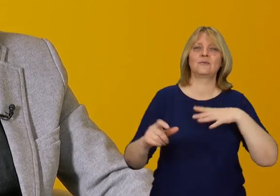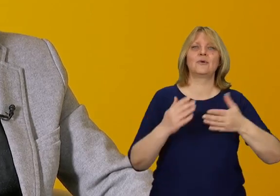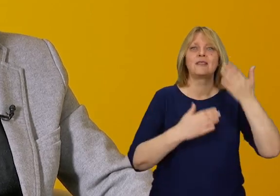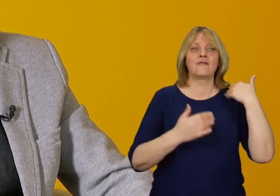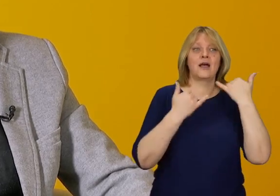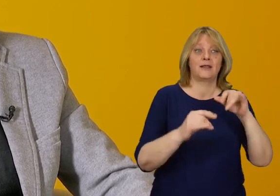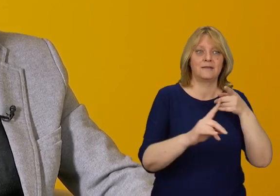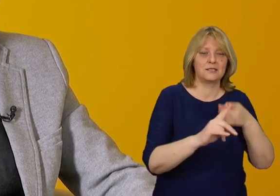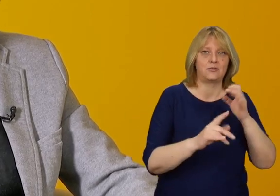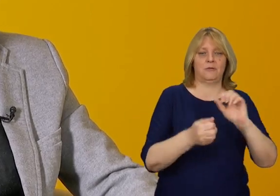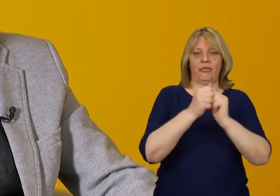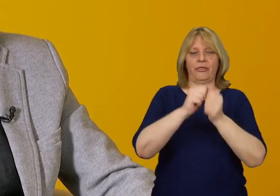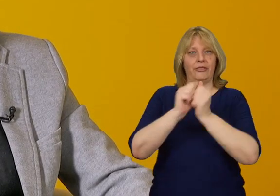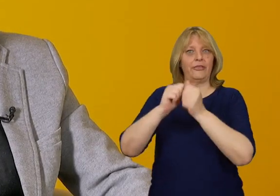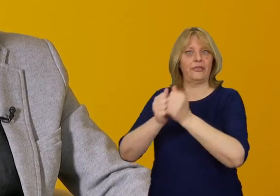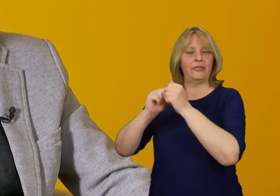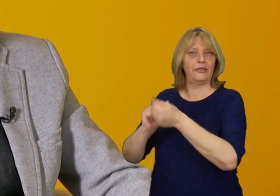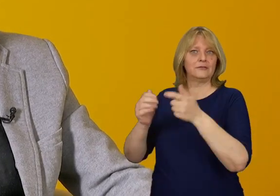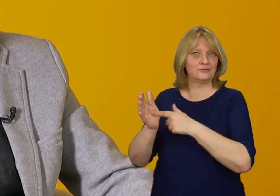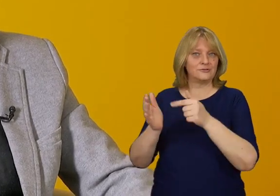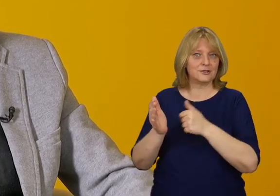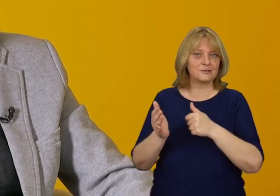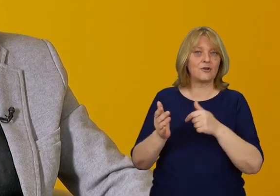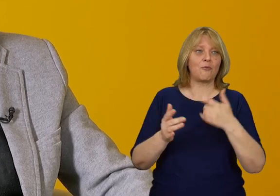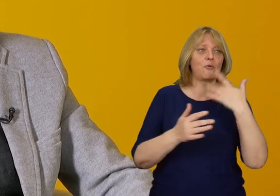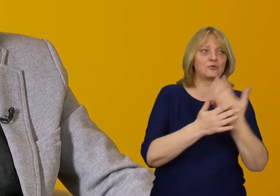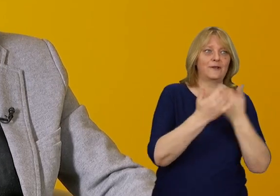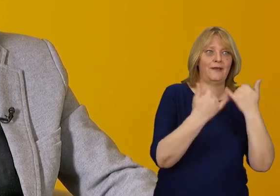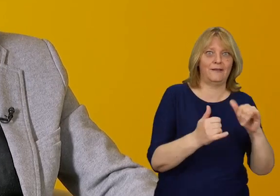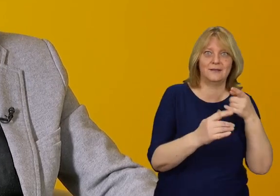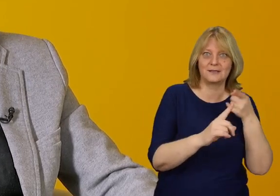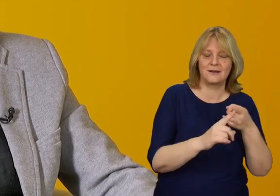które wielokrotnie zmieniły swoje przeznaczenie, czyli sposób użytkowania.